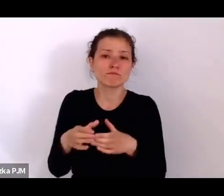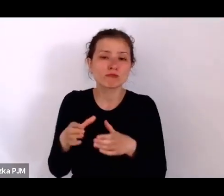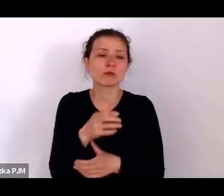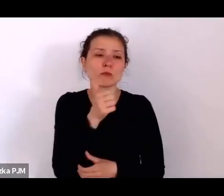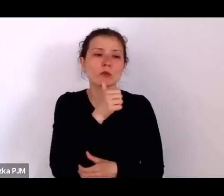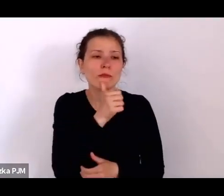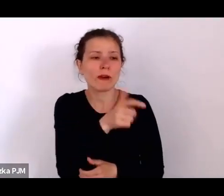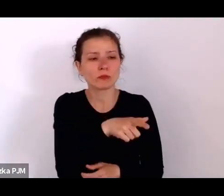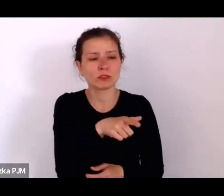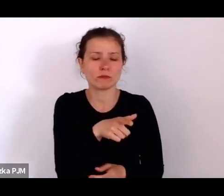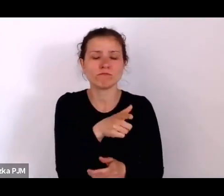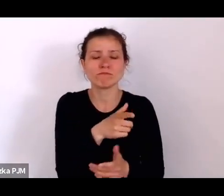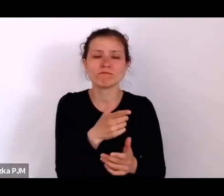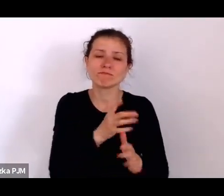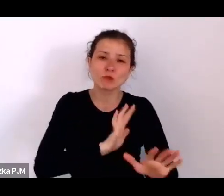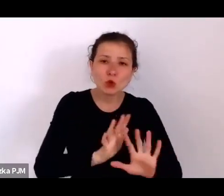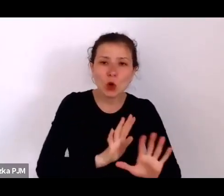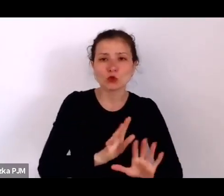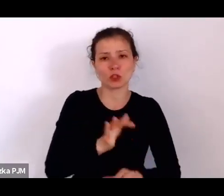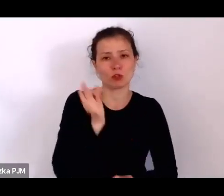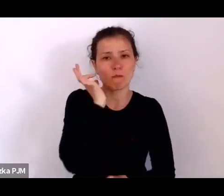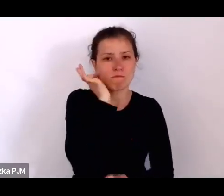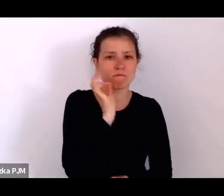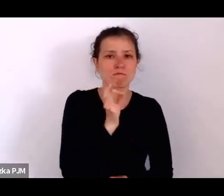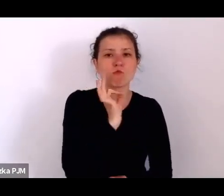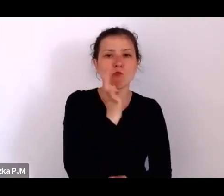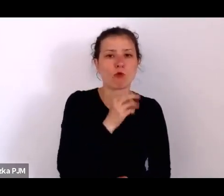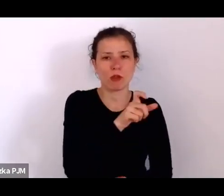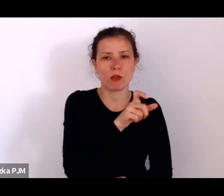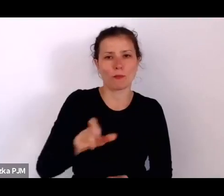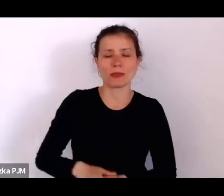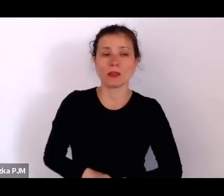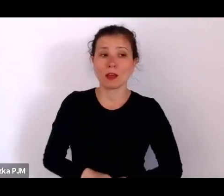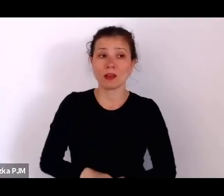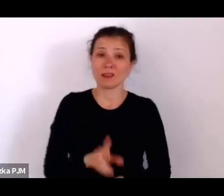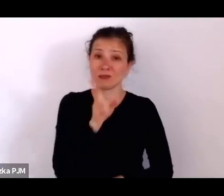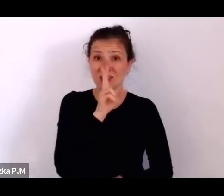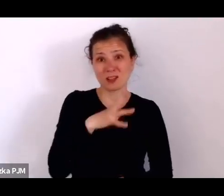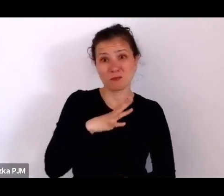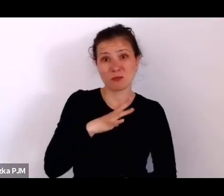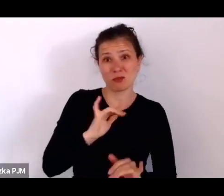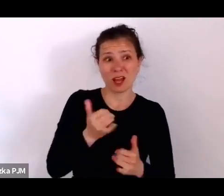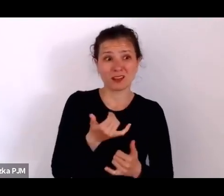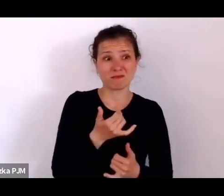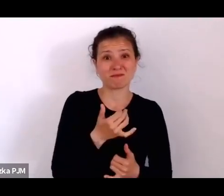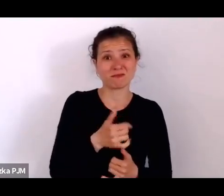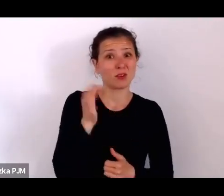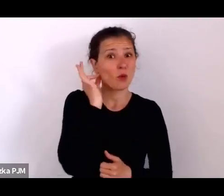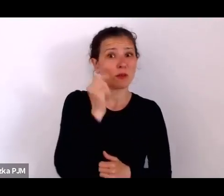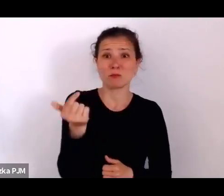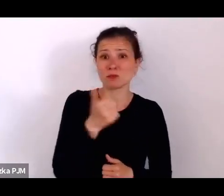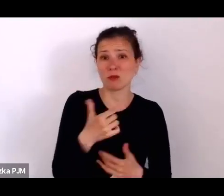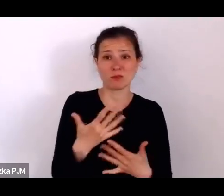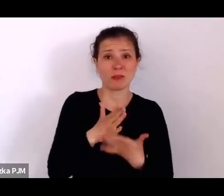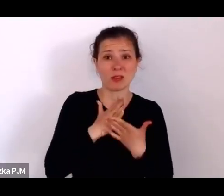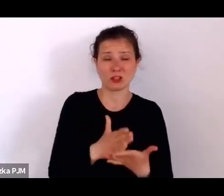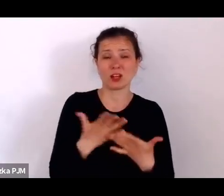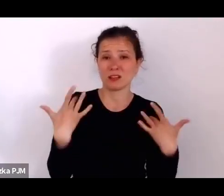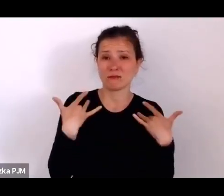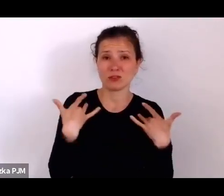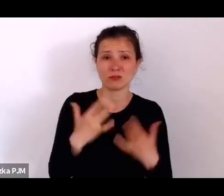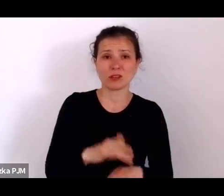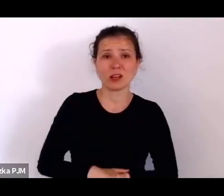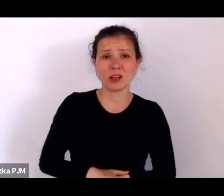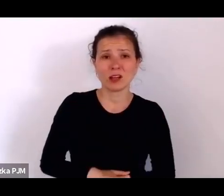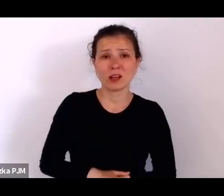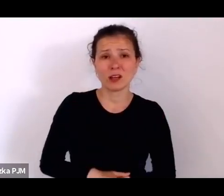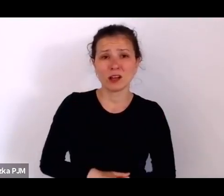i jak te kobiety musiały sobie poradzić z takim życiem, kiedy wiemy też, że wieś przed wojną była bardzo przeludniona